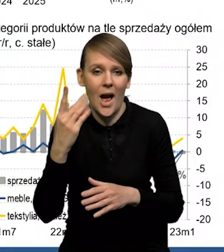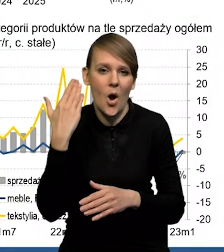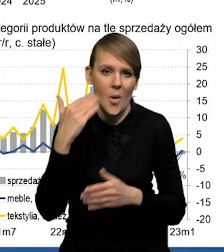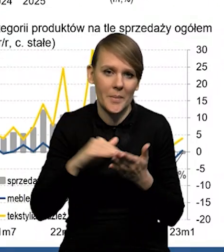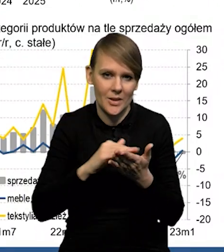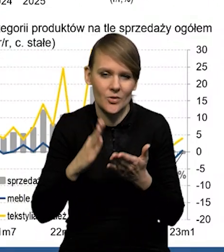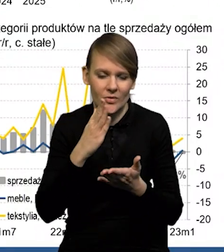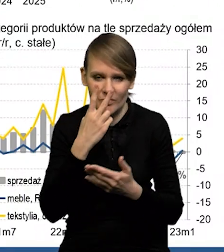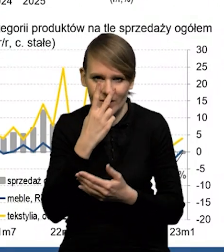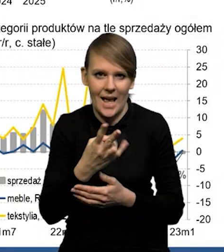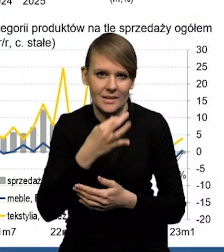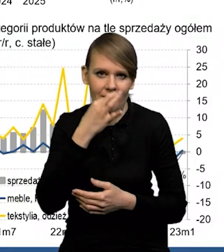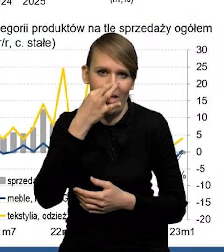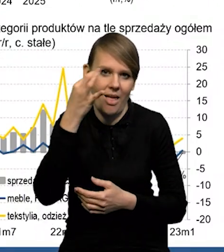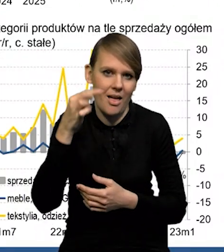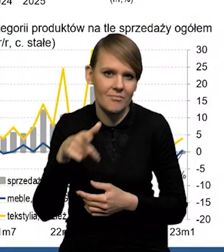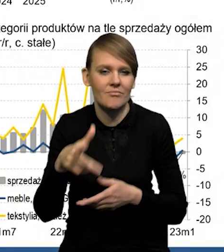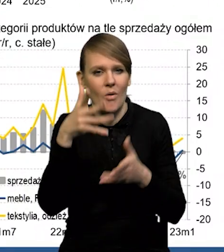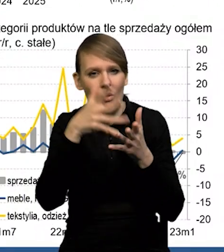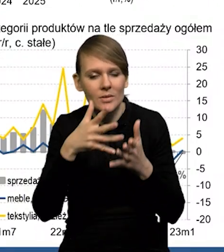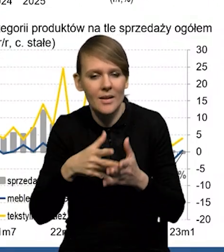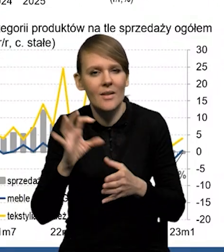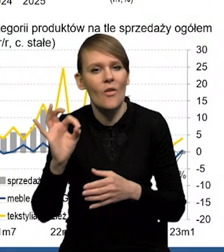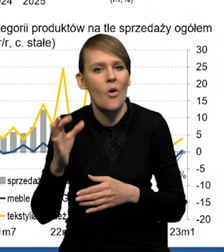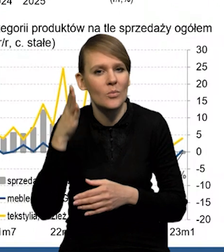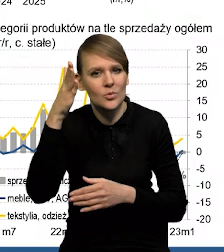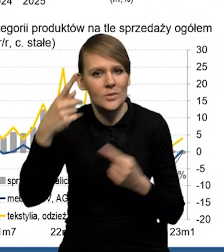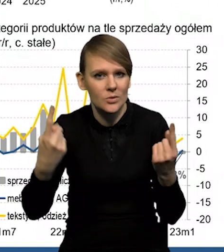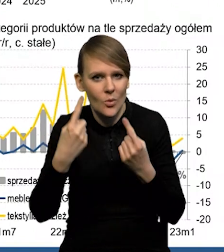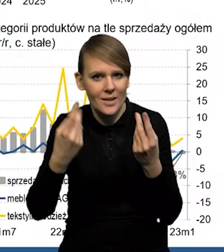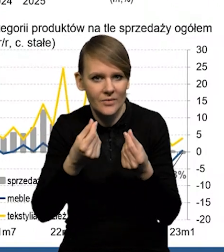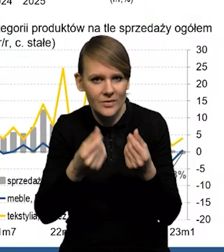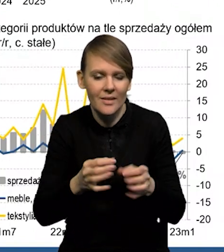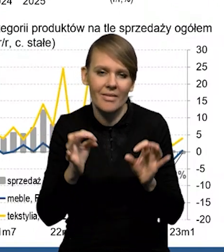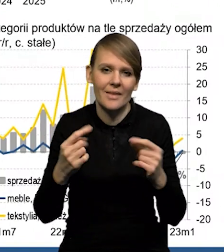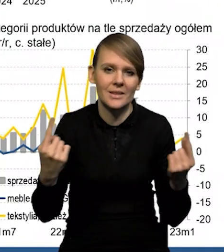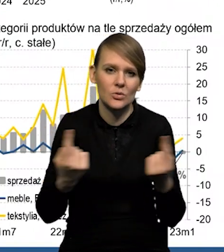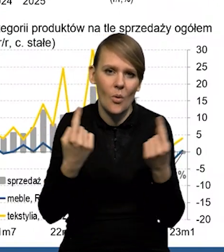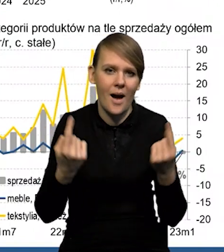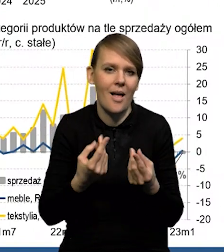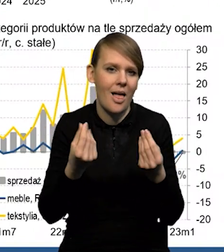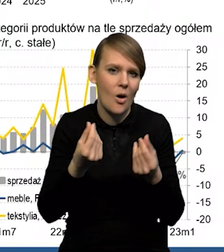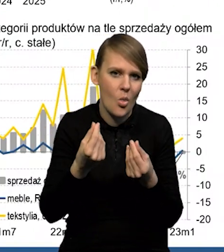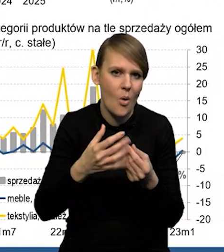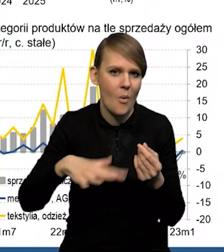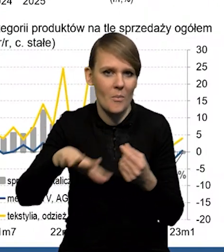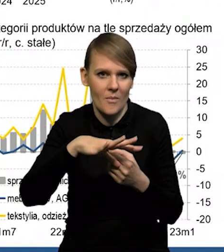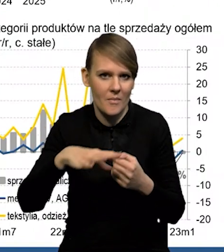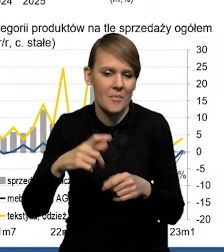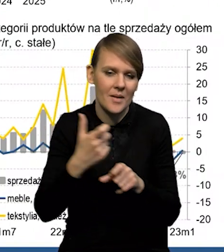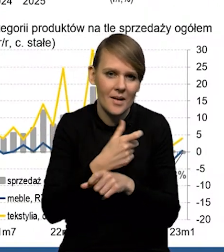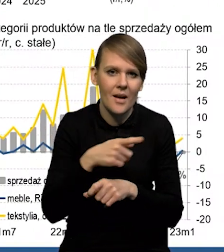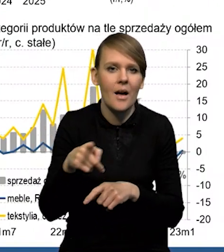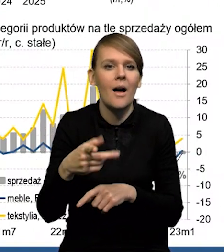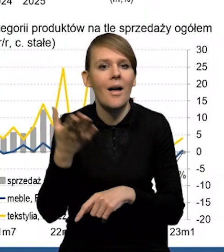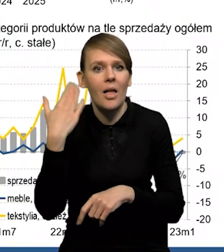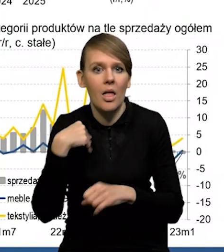To jest wyraźna poprawa, jeśli chodzi o ocenę swojej przyszłej sytuacji finansowej, obecnej sytuacji ekonomicznej kraju. Też spadają obawy przed bezrobociem.